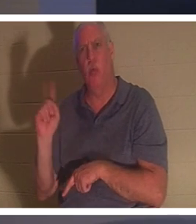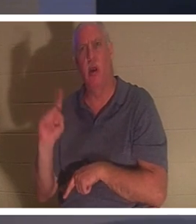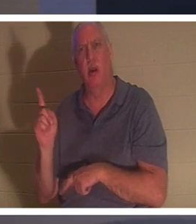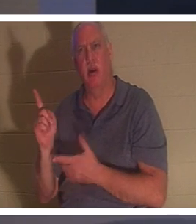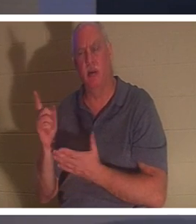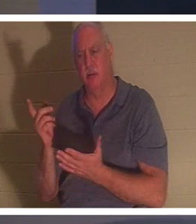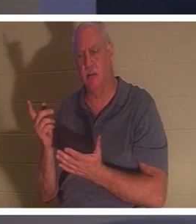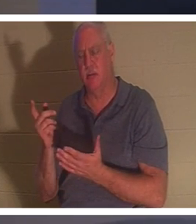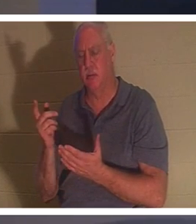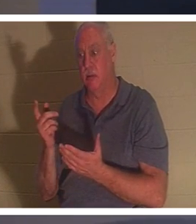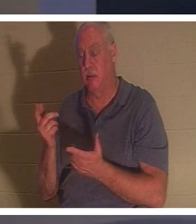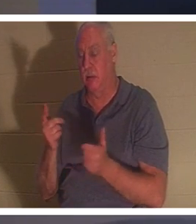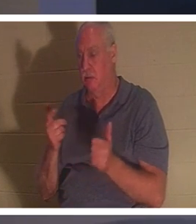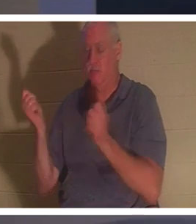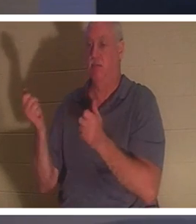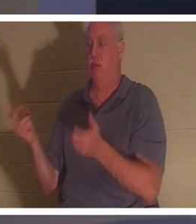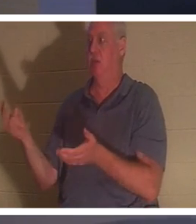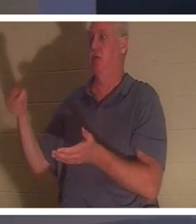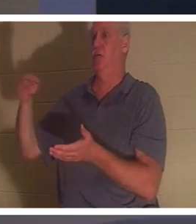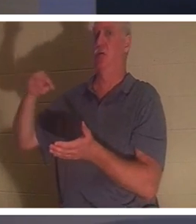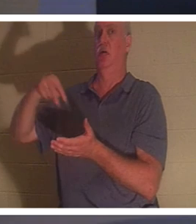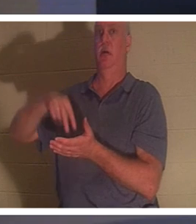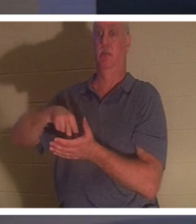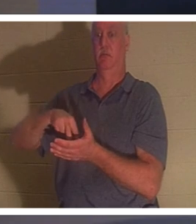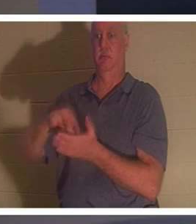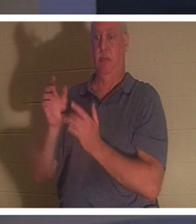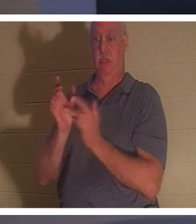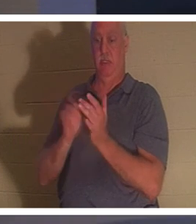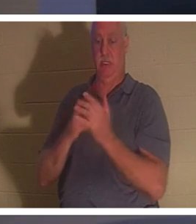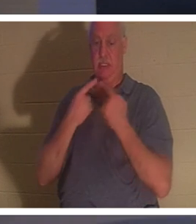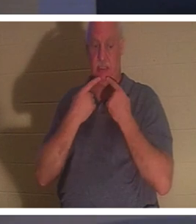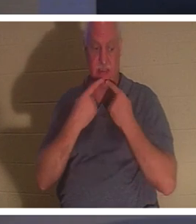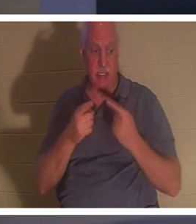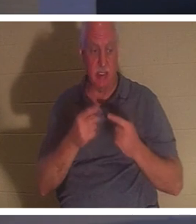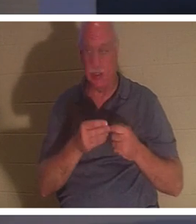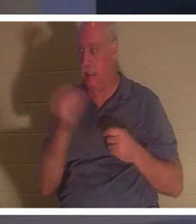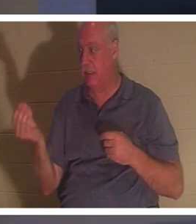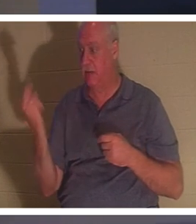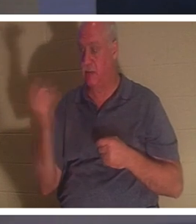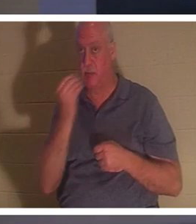auf. Dann sagte Jesus ihnen, sie sollten ihr etwas zu essen geben. Ihre Eltern waren erstaunt,